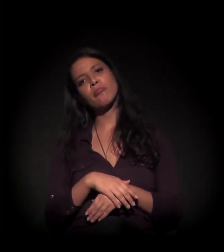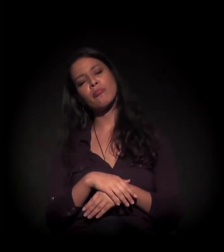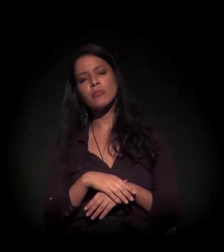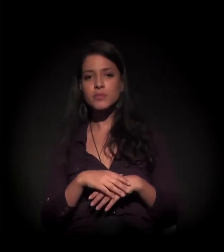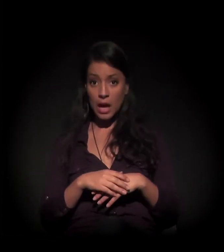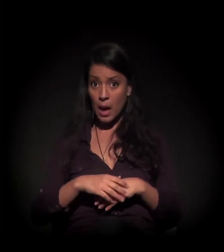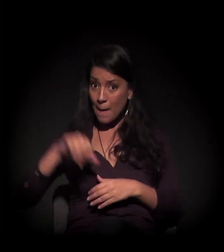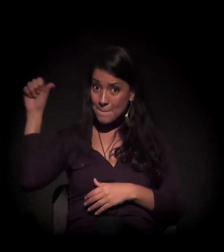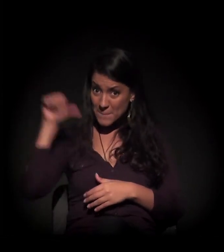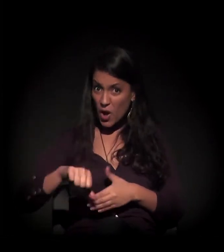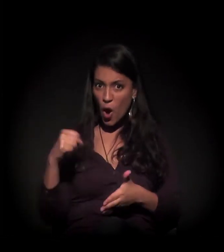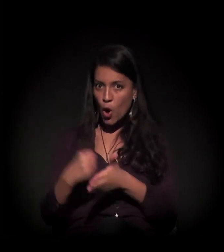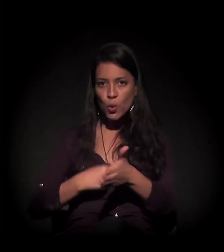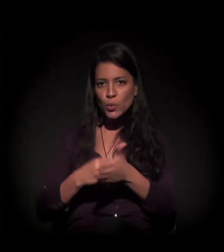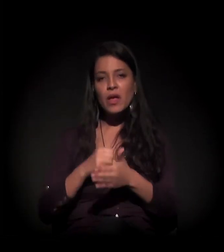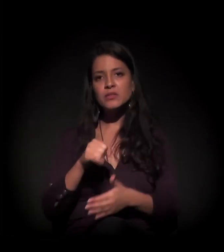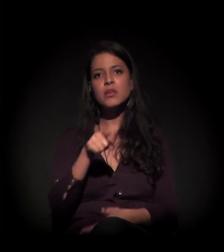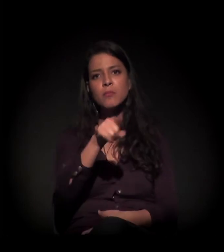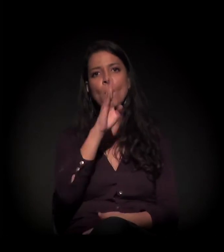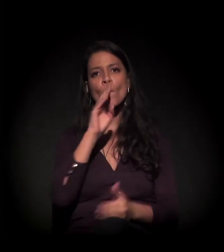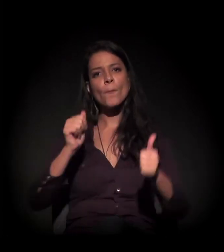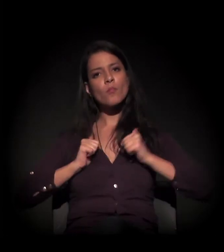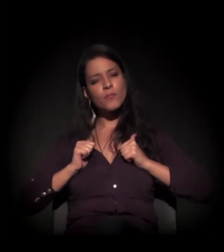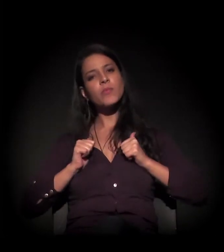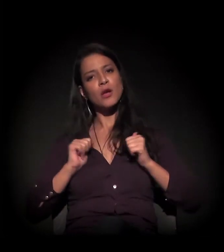A pior luta é aquela que não se faz. Tamo junto."